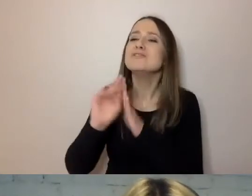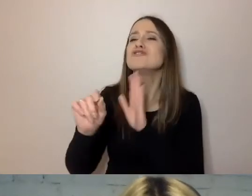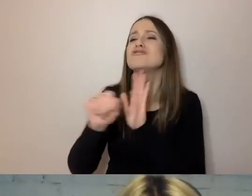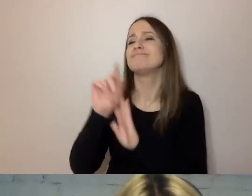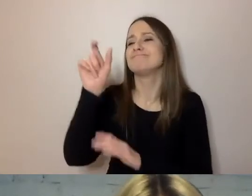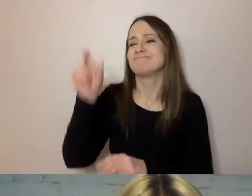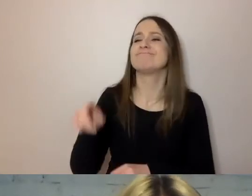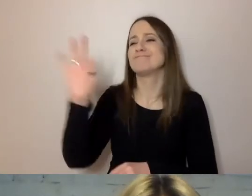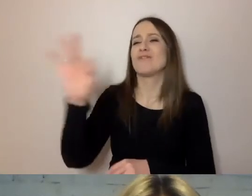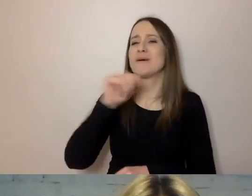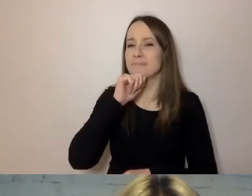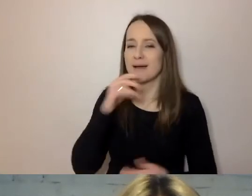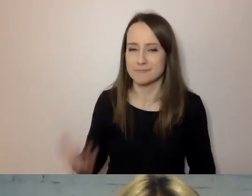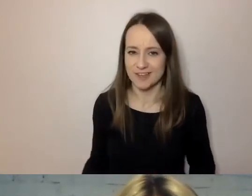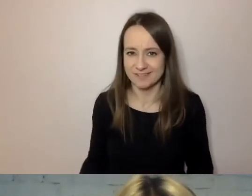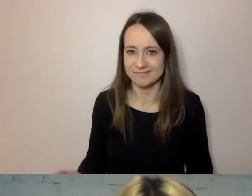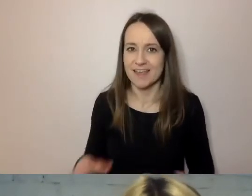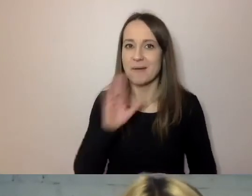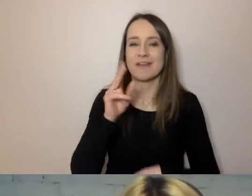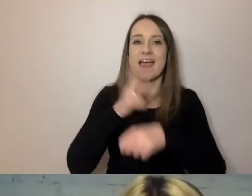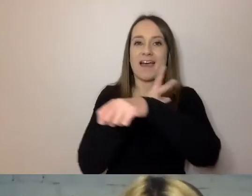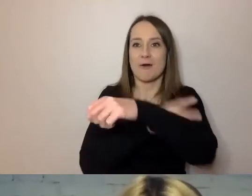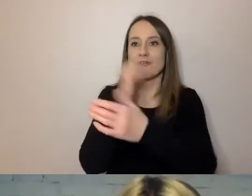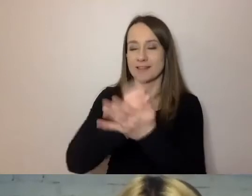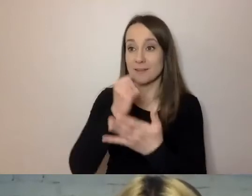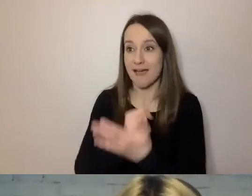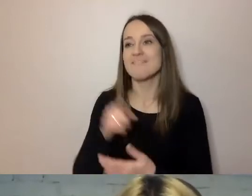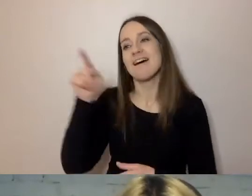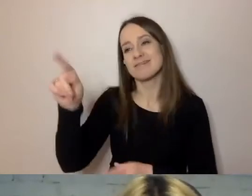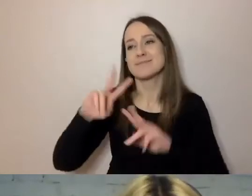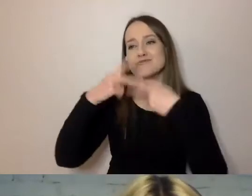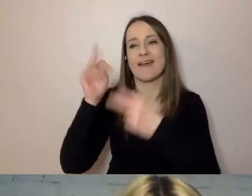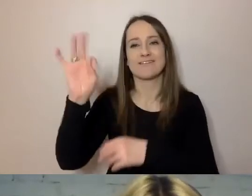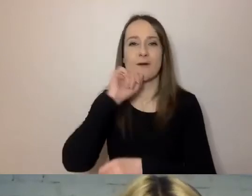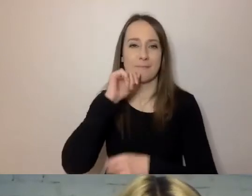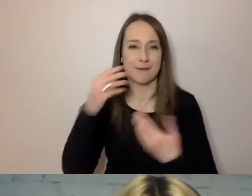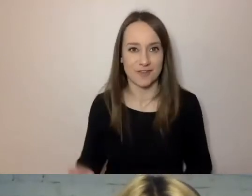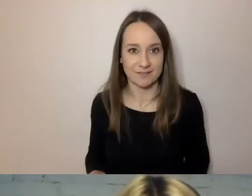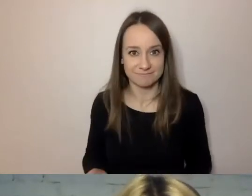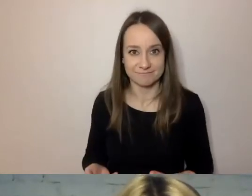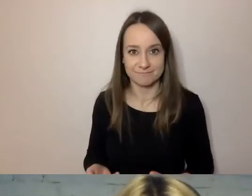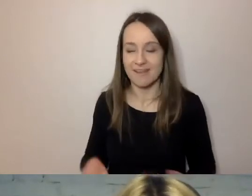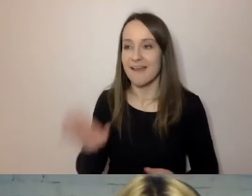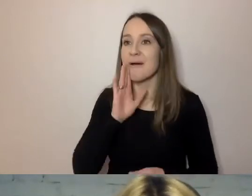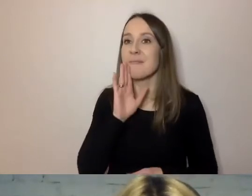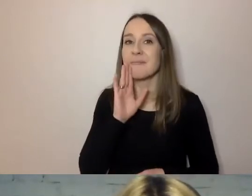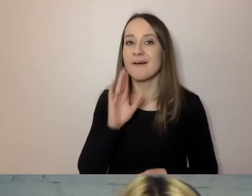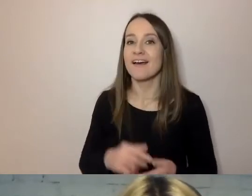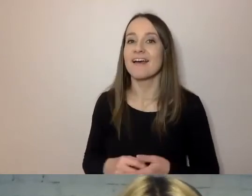Jakbyś o sprawach urzędowych zawiadamiał tak, jak o sprawach codziennych.